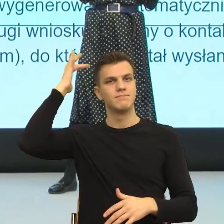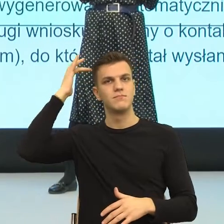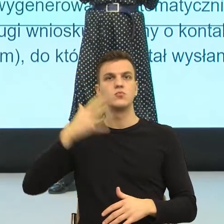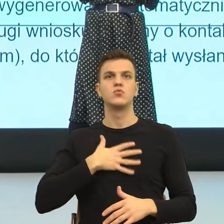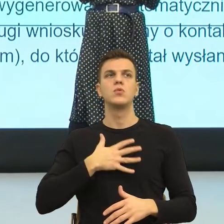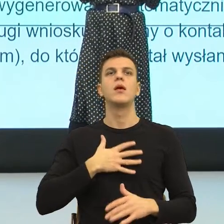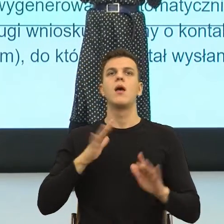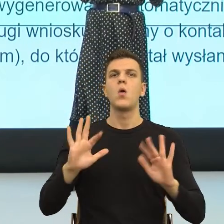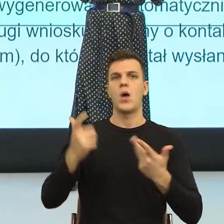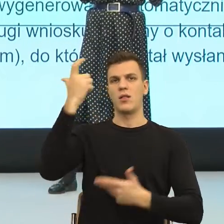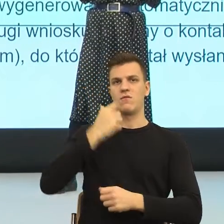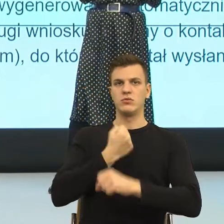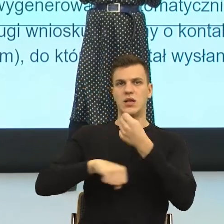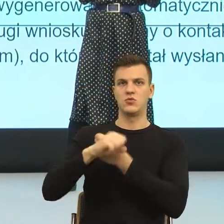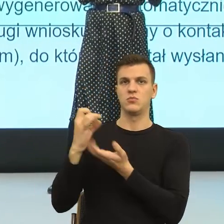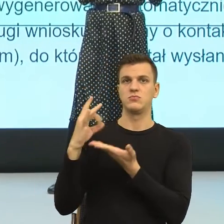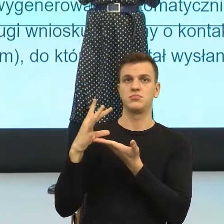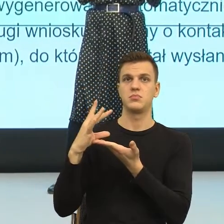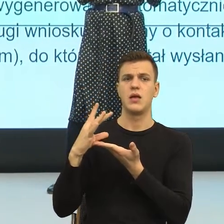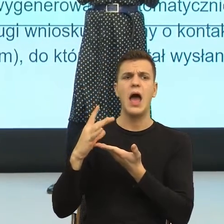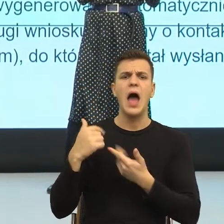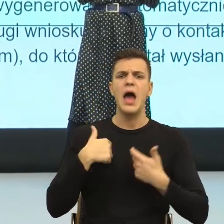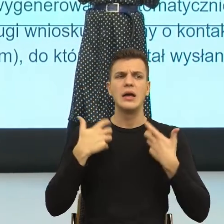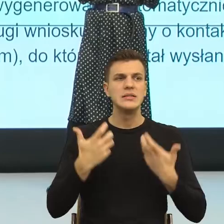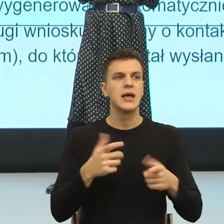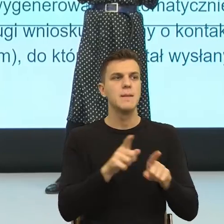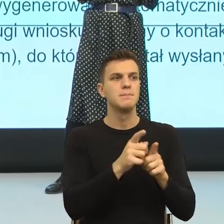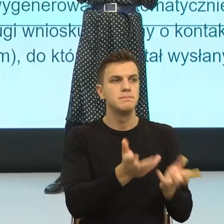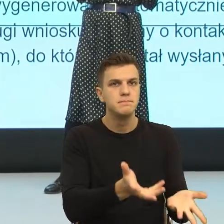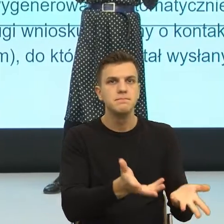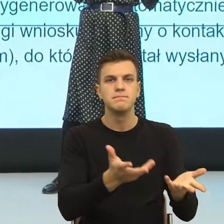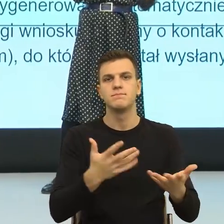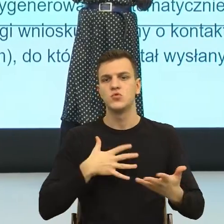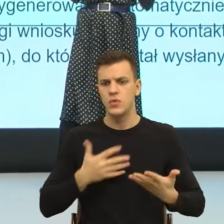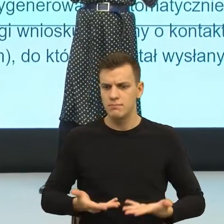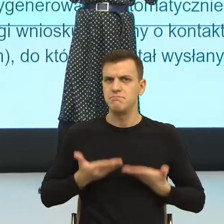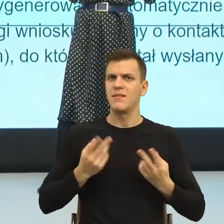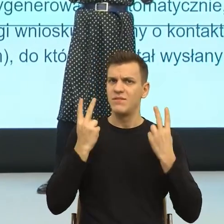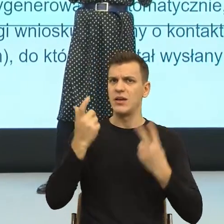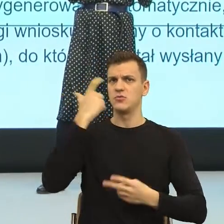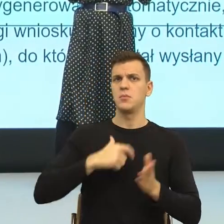Poczucie ważności dają nam takie konstrukcje językowe, w której ja, w której mój odbiorca